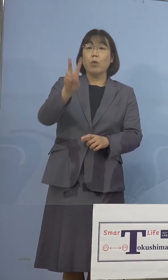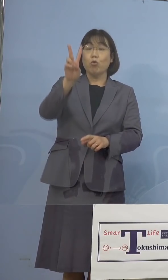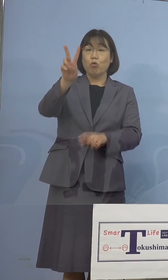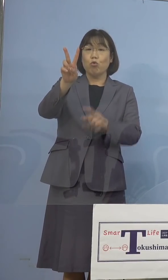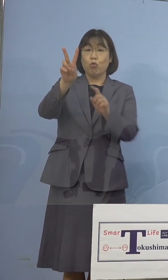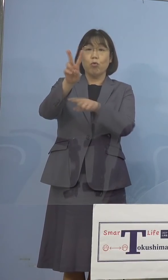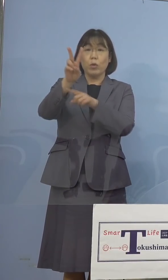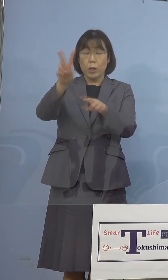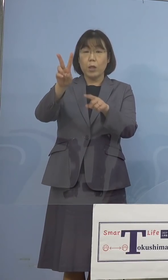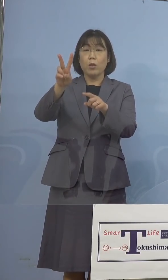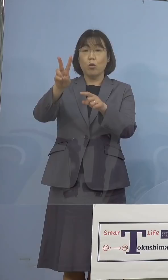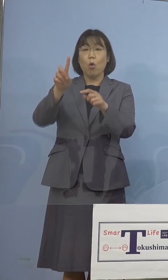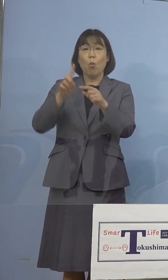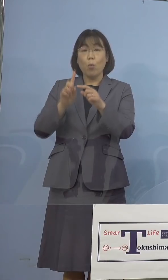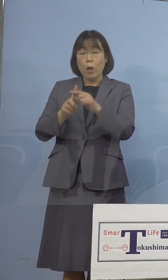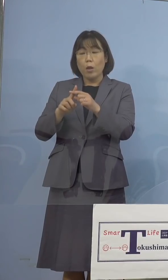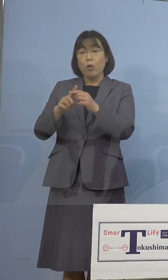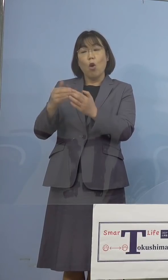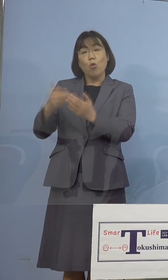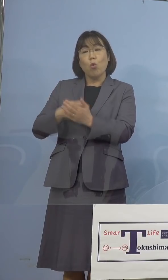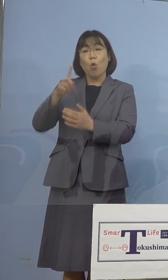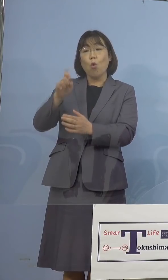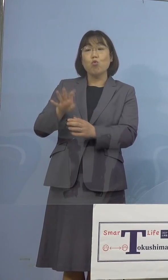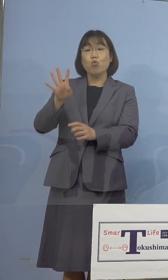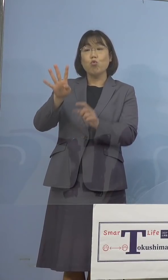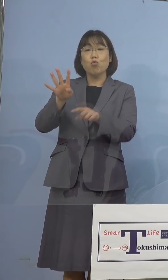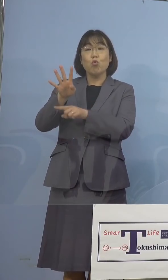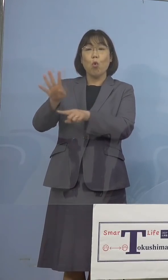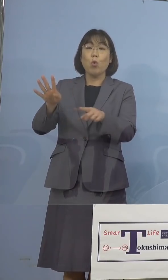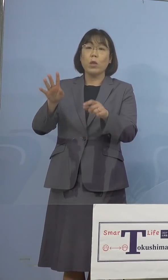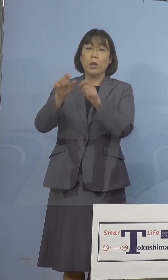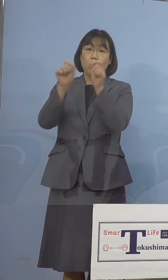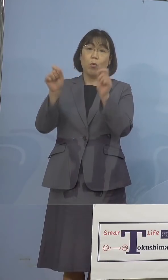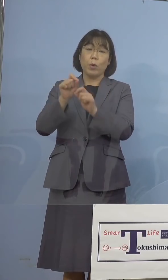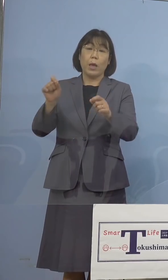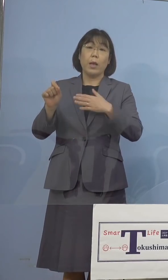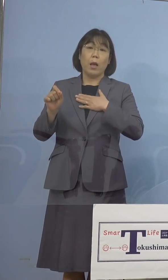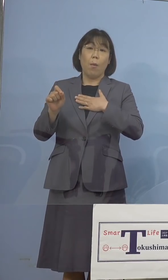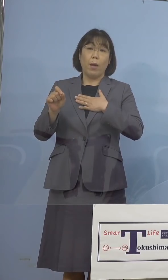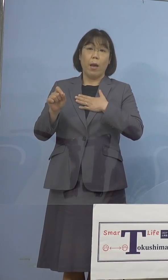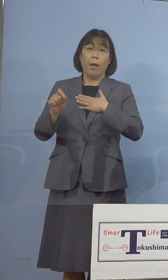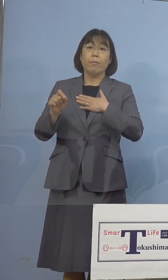残りの14名の方の結果が 判明をいたしました、残り14名の